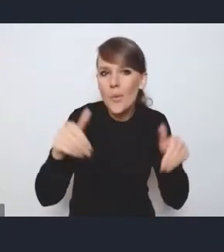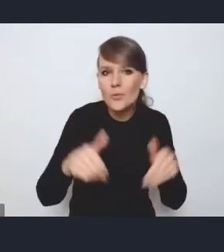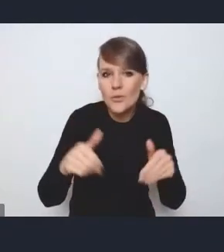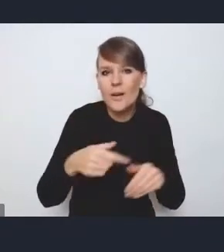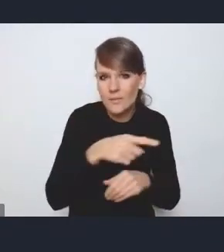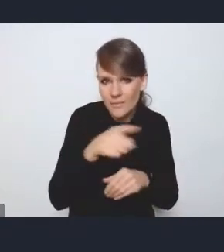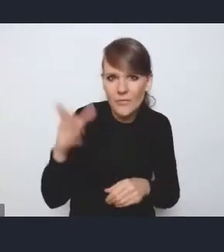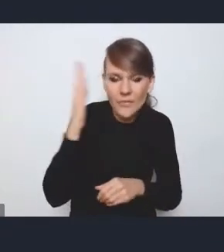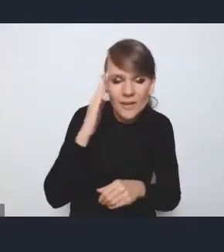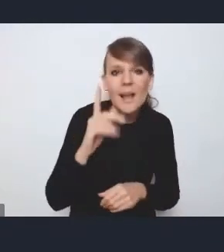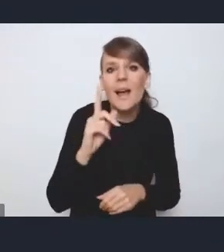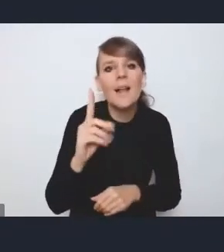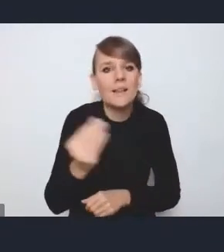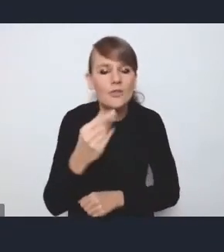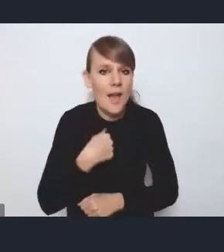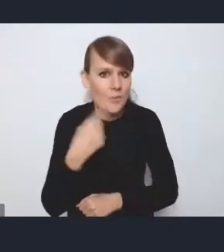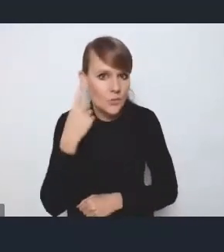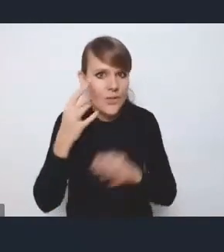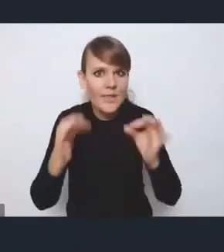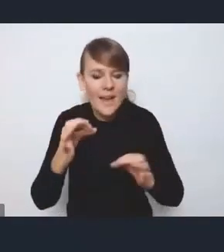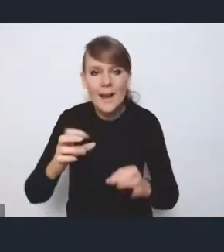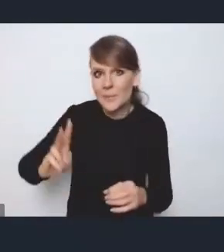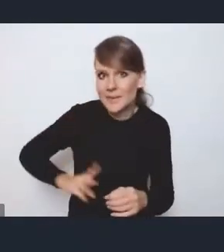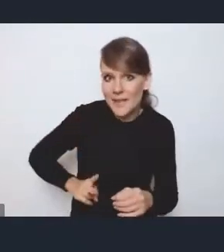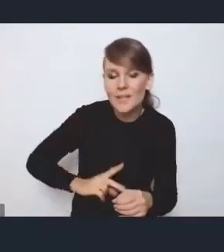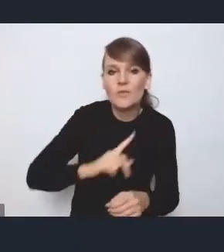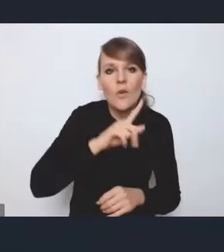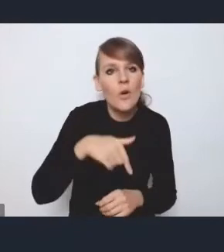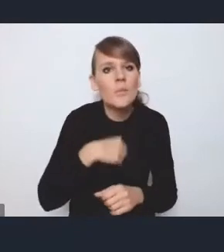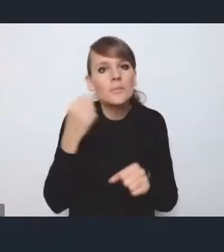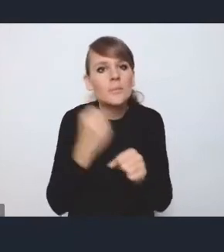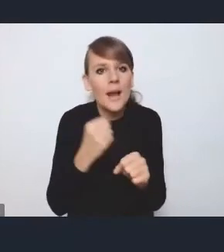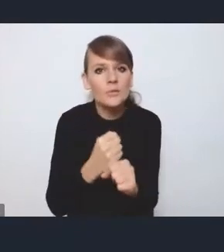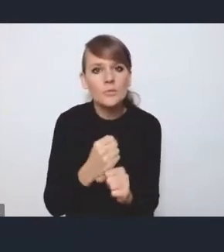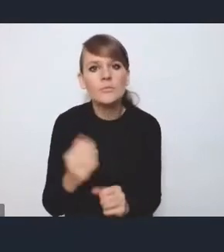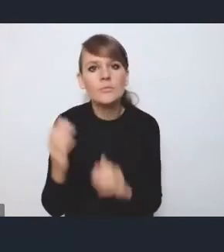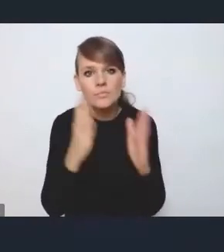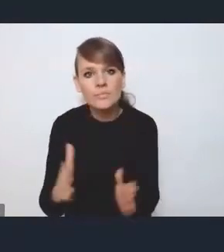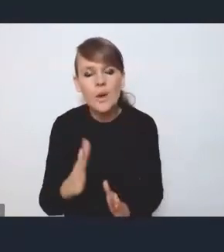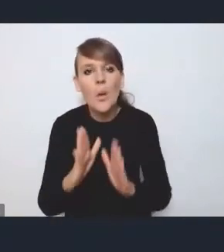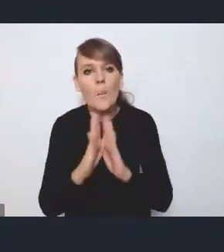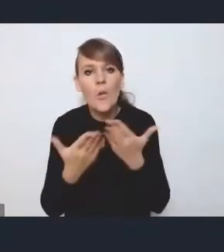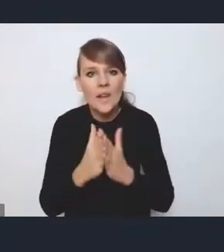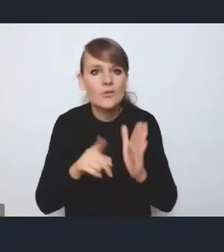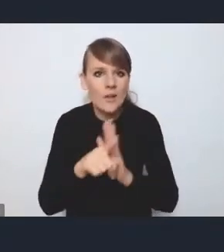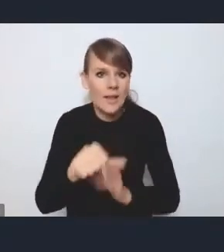ale ja jeszcze przypomnę, że teraz w ministerstwie pracujemy nad podręcznikiem dla samorządów,